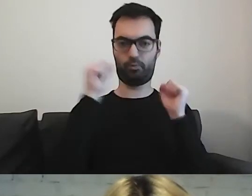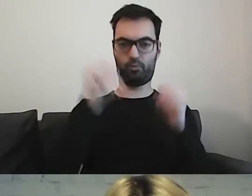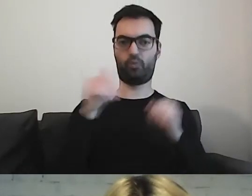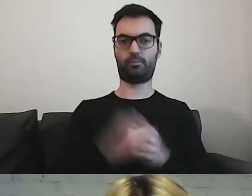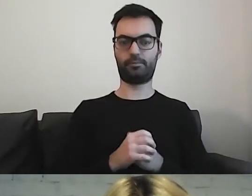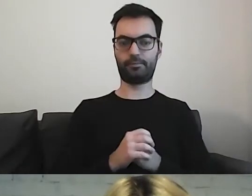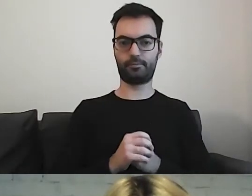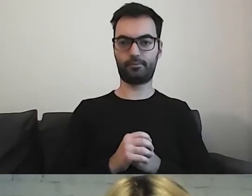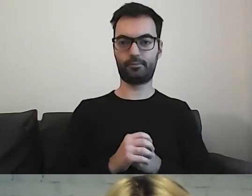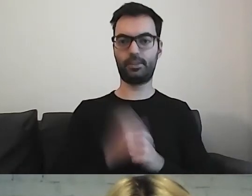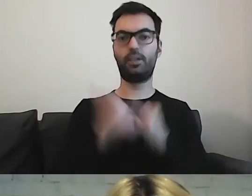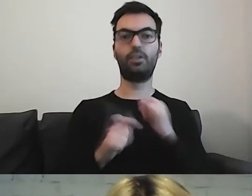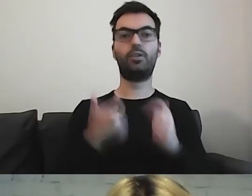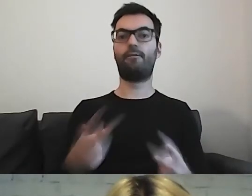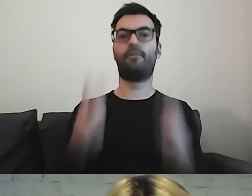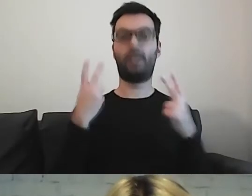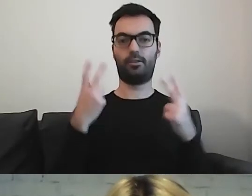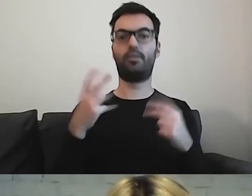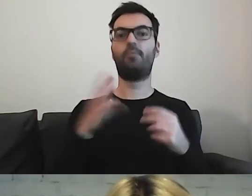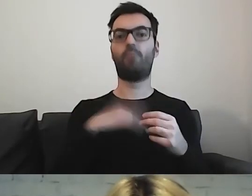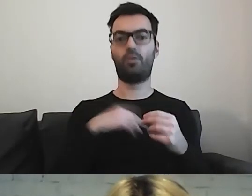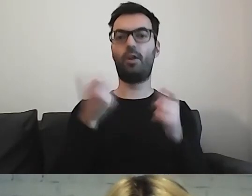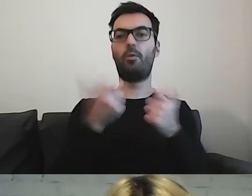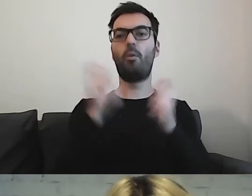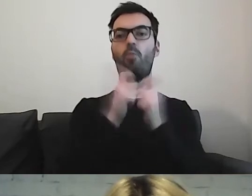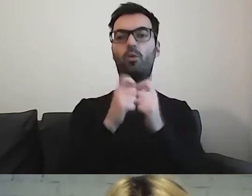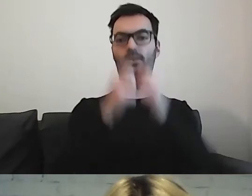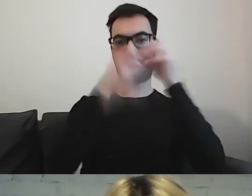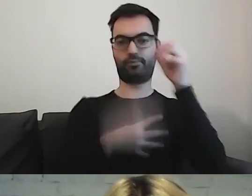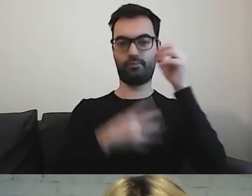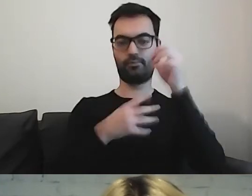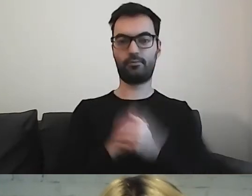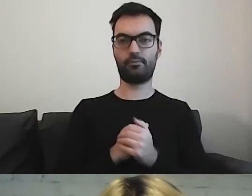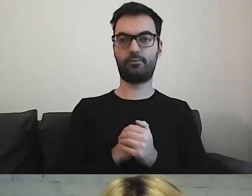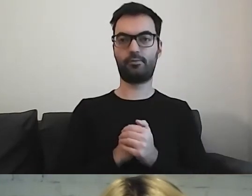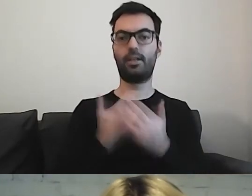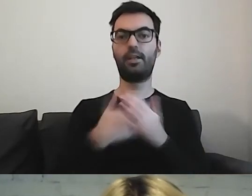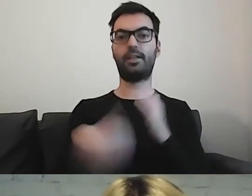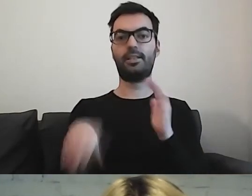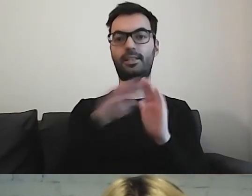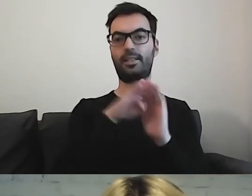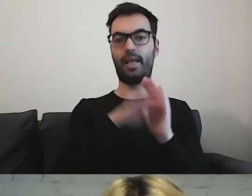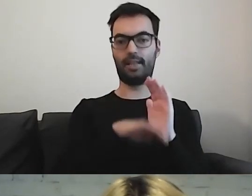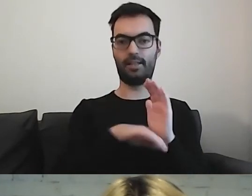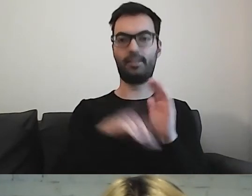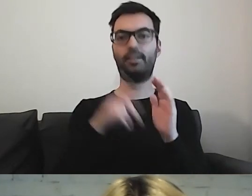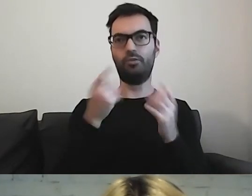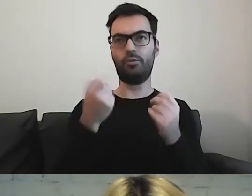Jeżeli jest coś ważnego, możemy to wypunktować. Te zasady częściowo pokrywają się z prostą polszczyzną.